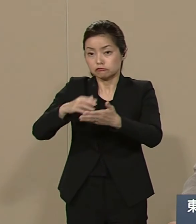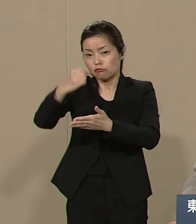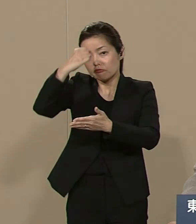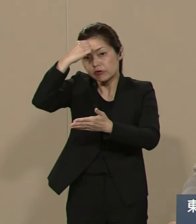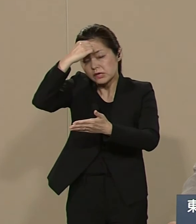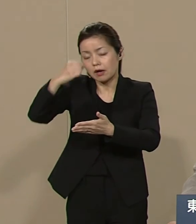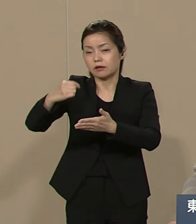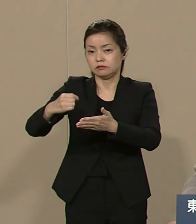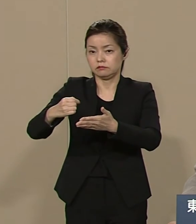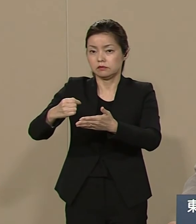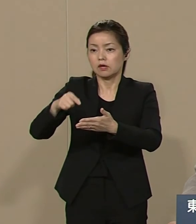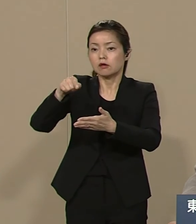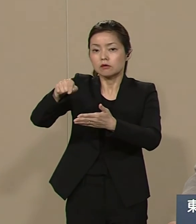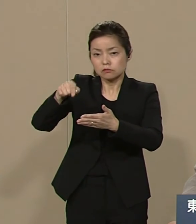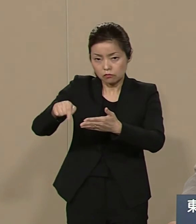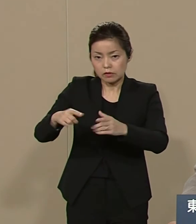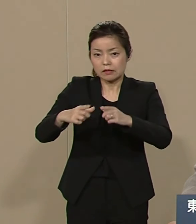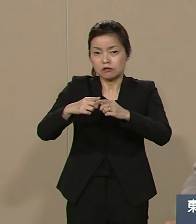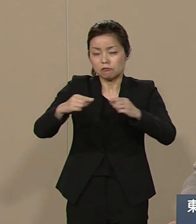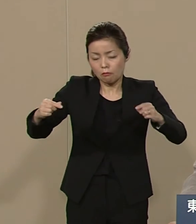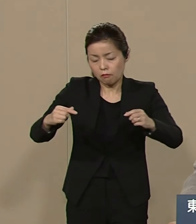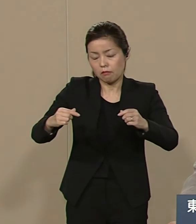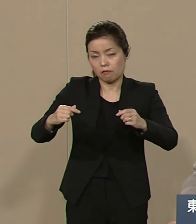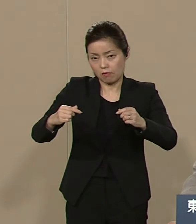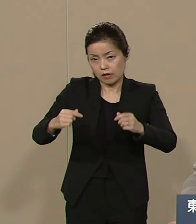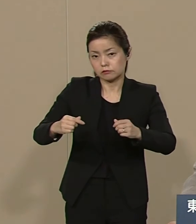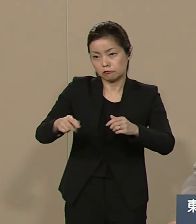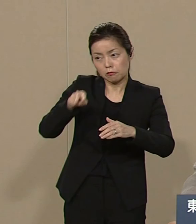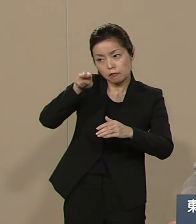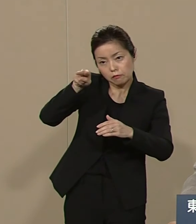横目にひとり勝ちしてきて